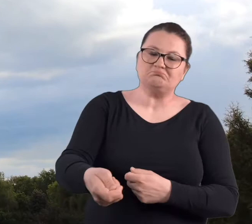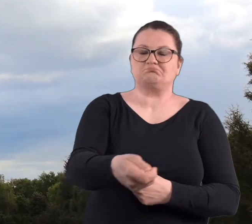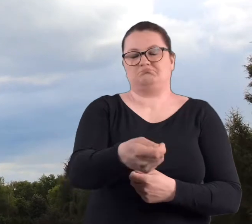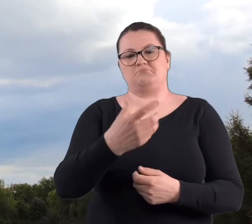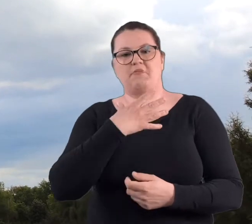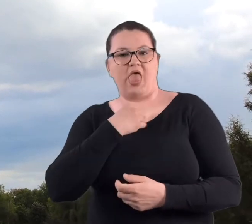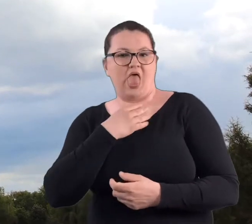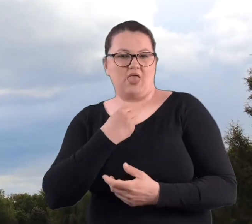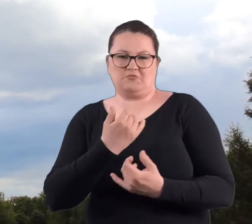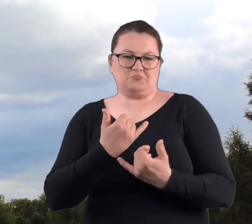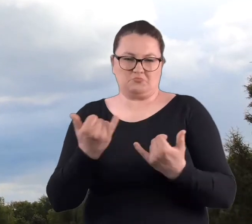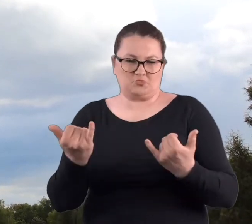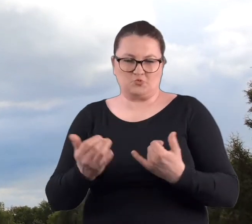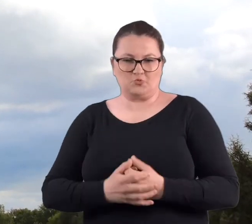I dopiero, kiedy się zaczęły